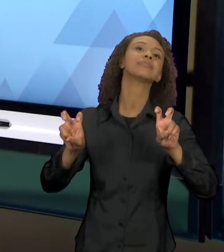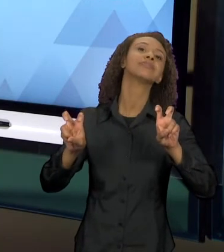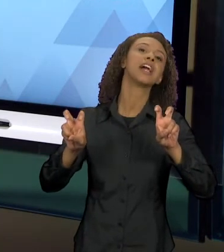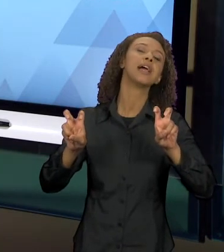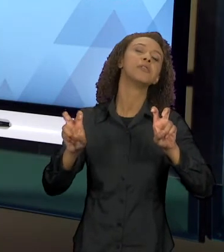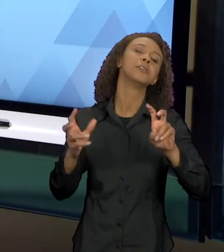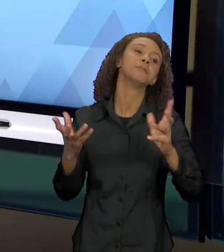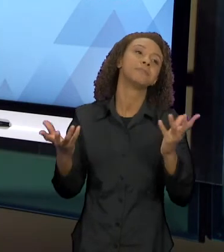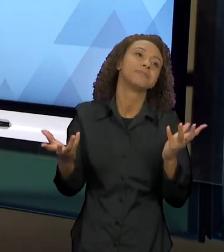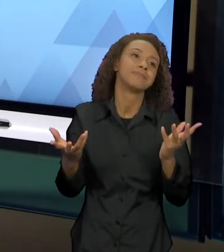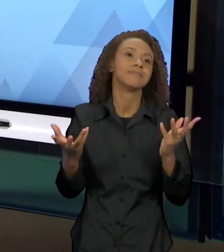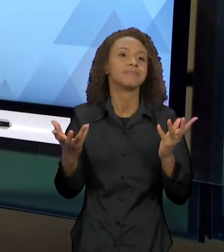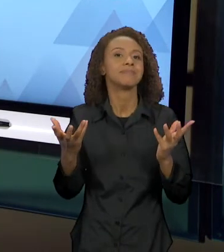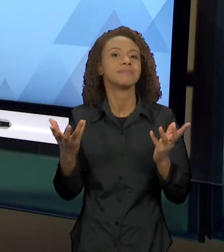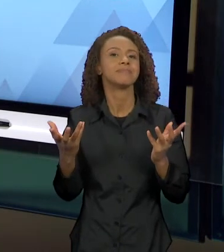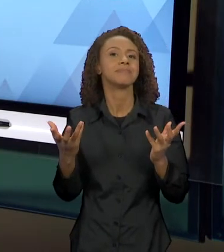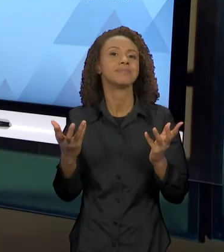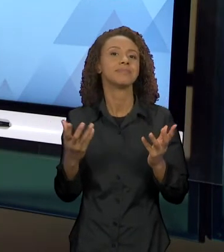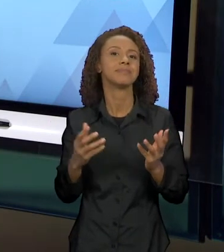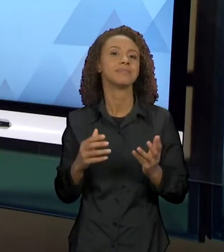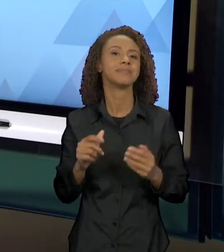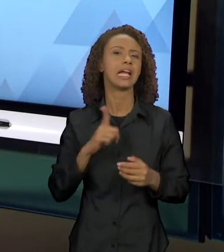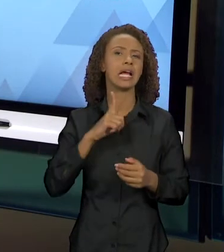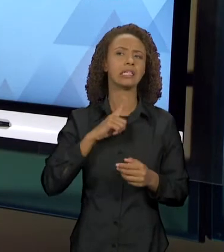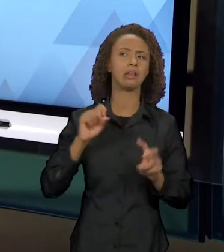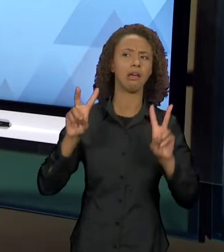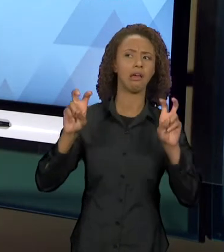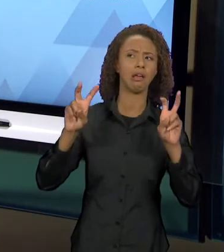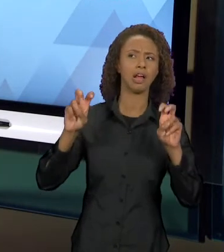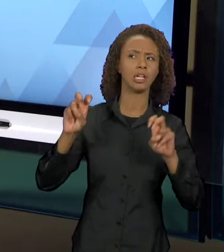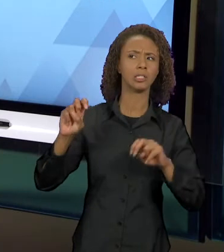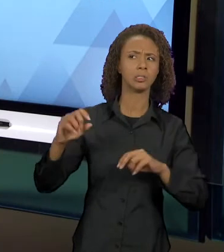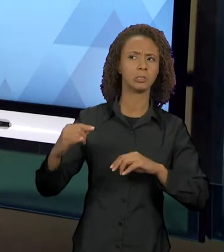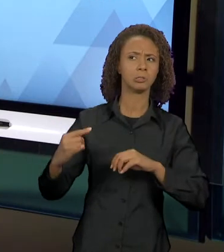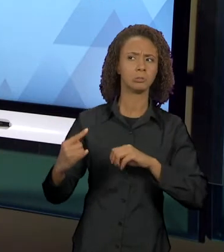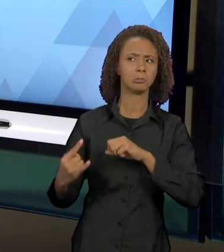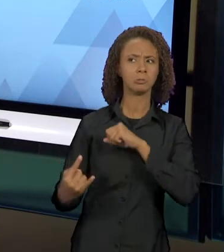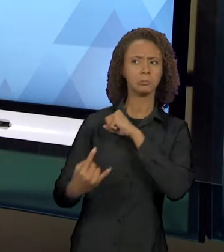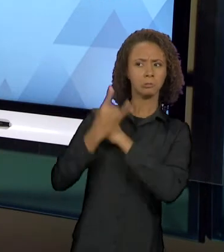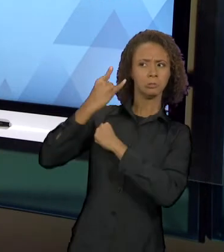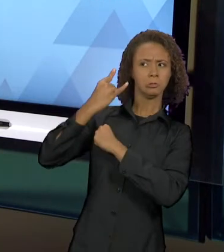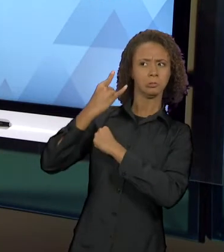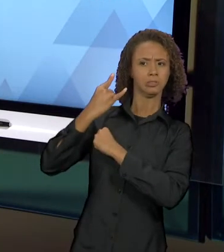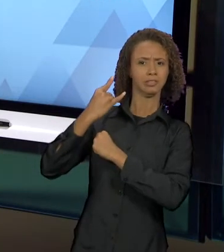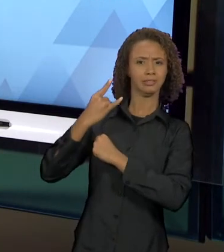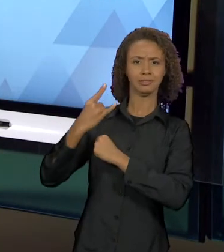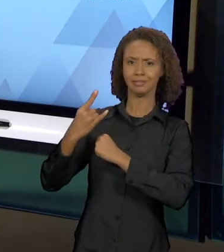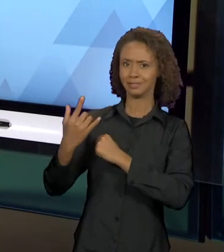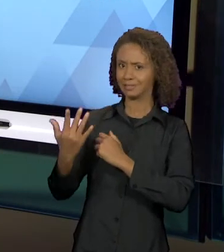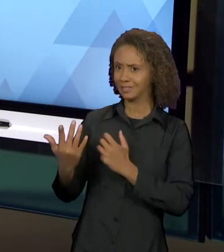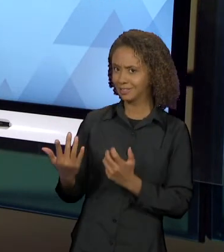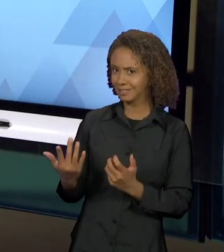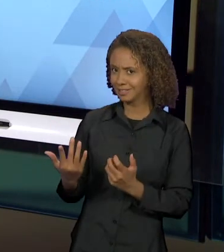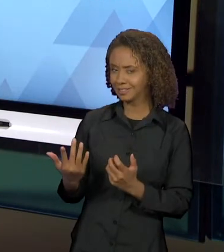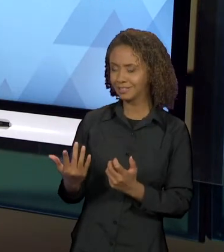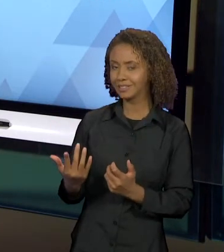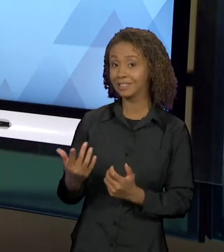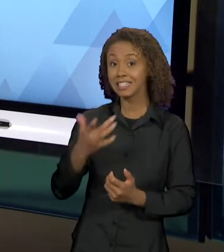IMAGINÁRIA TRAIÇÃO NO AR. TRABALHOS E MAIS TRABALHOS, LEITORES E MAIS LEITORES DEDICAM-SE A